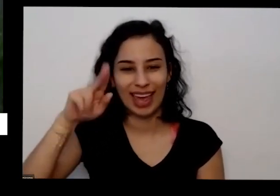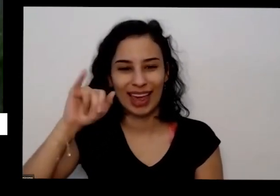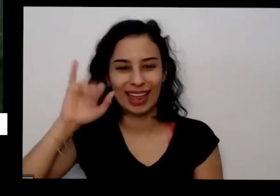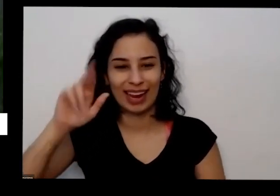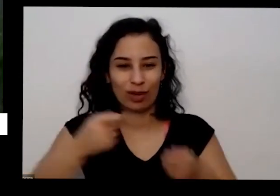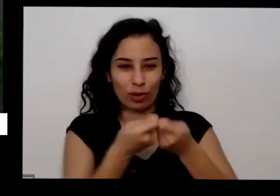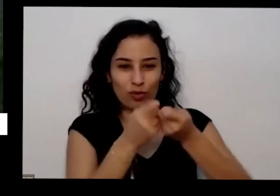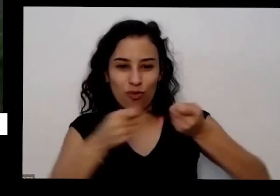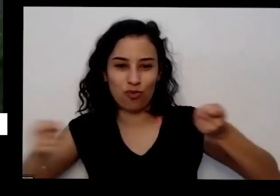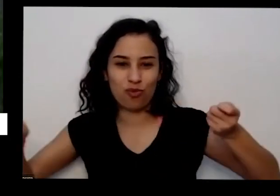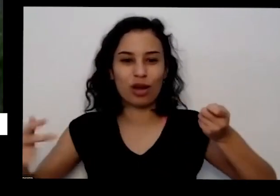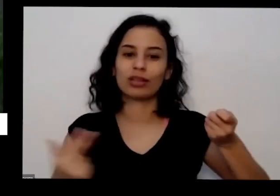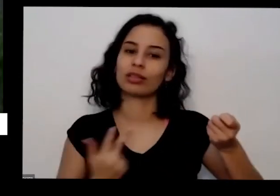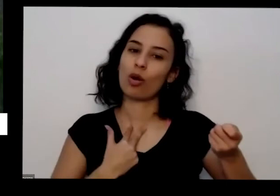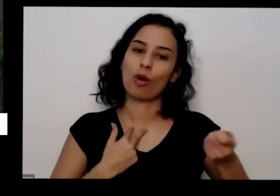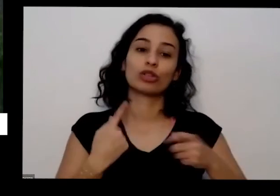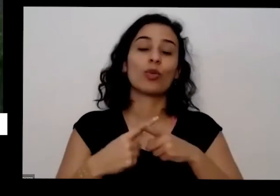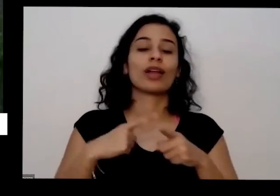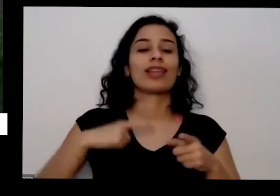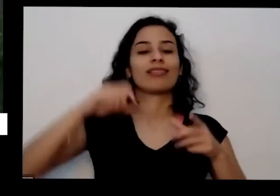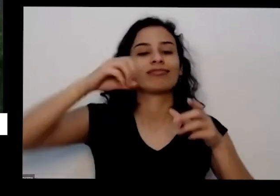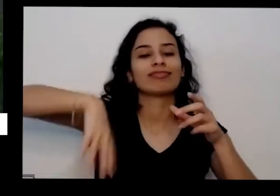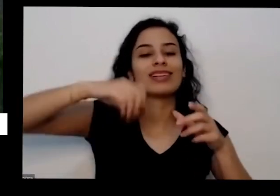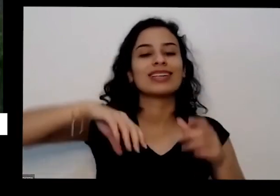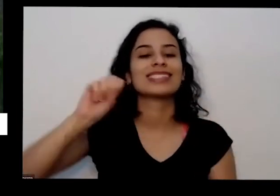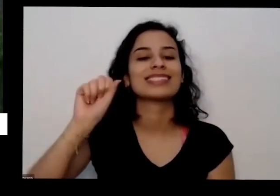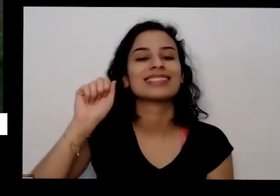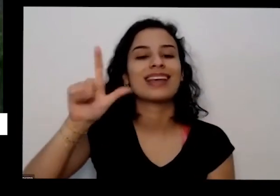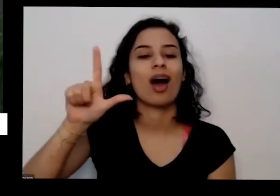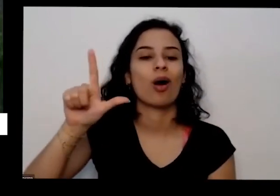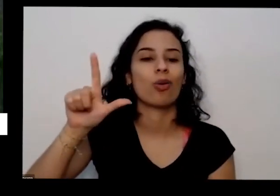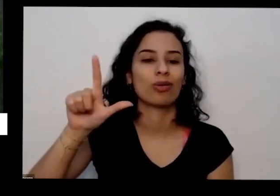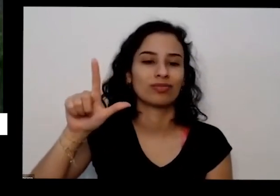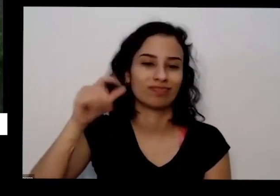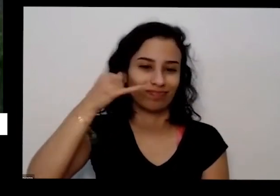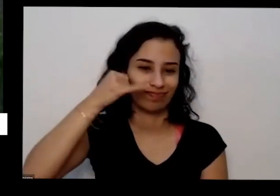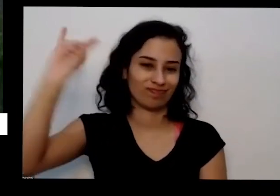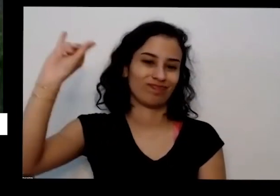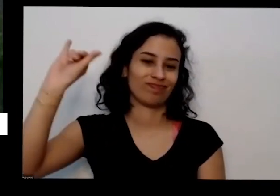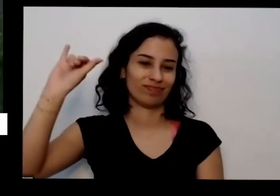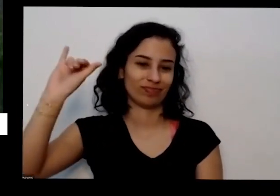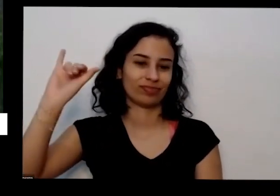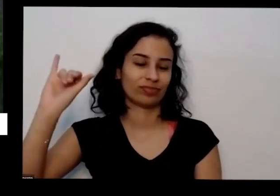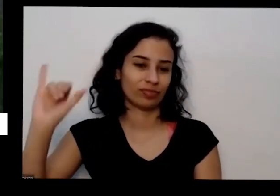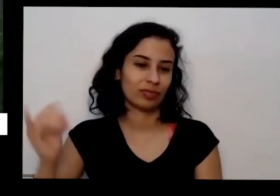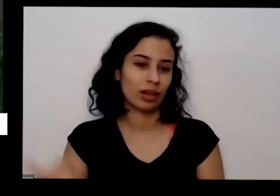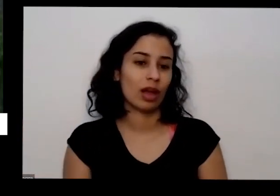para assar tá E também ali o sol faz muito bom para as contas tão cinza de fogão de lenha pizza